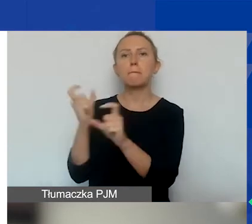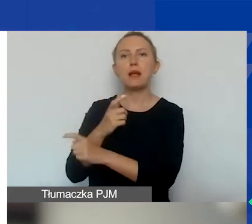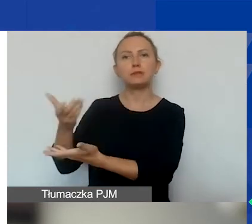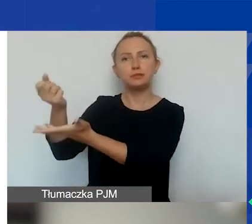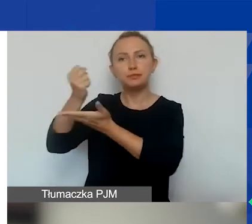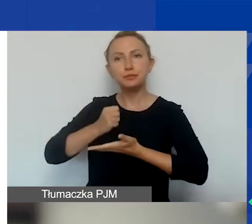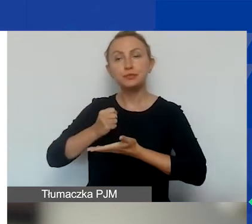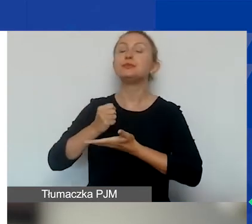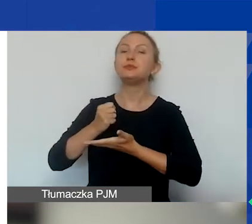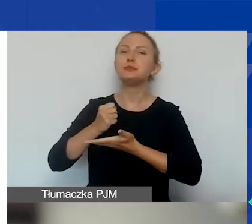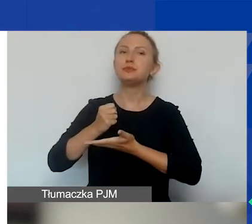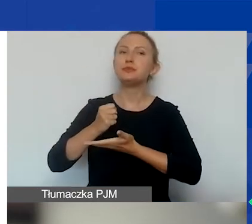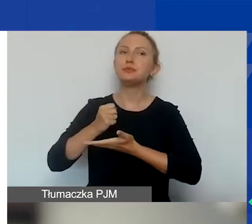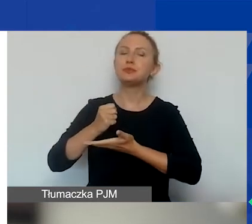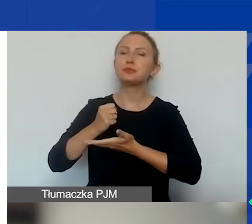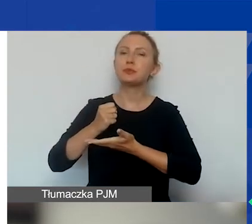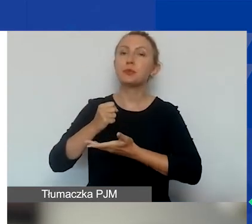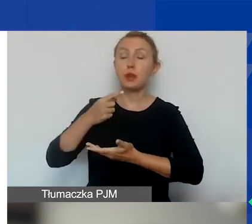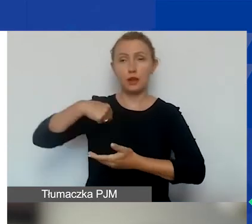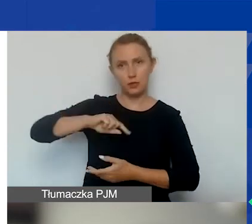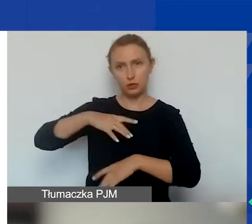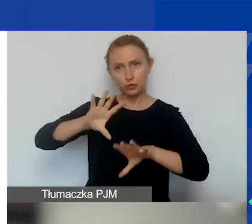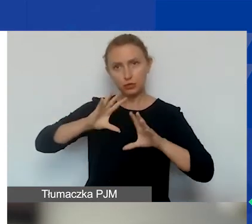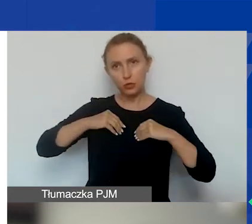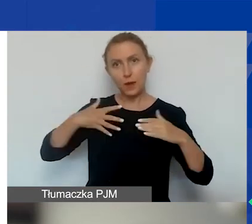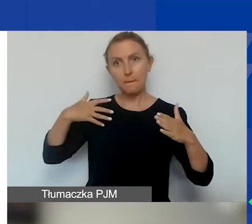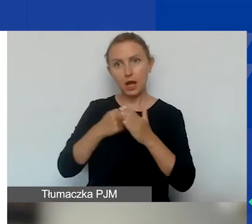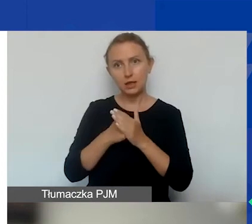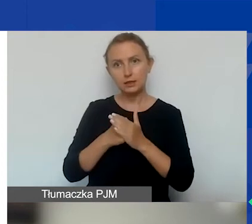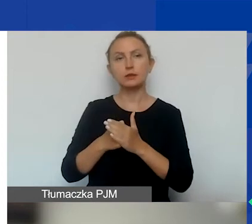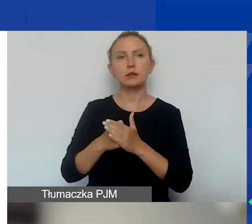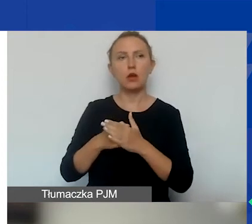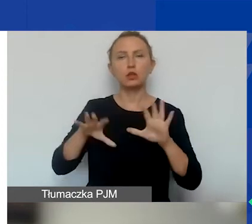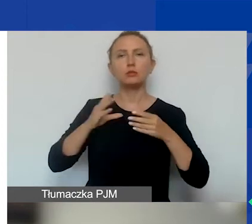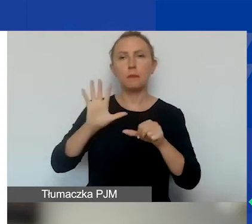Jeżeli przyjmujemy za maksymalną kwotę uzyskaną 15 000 euro,